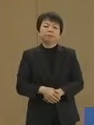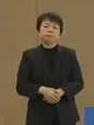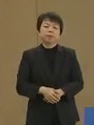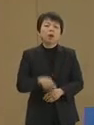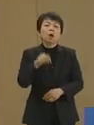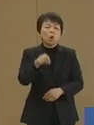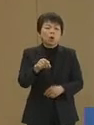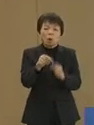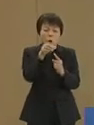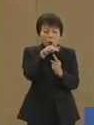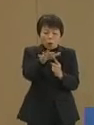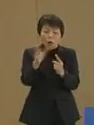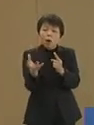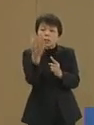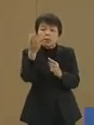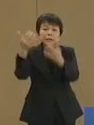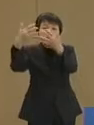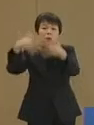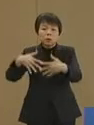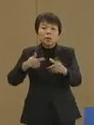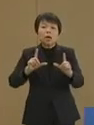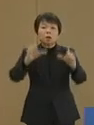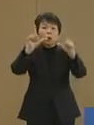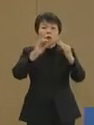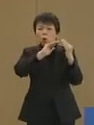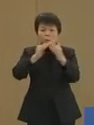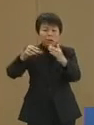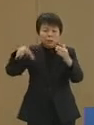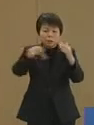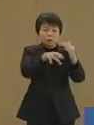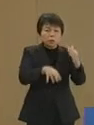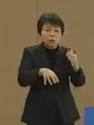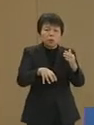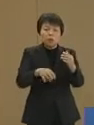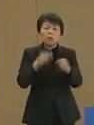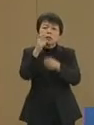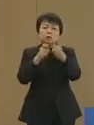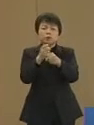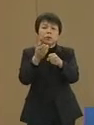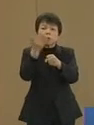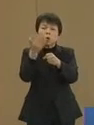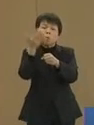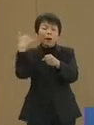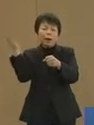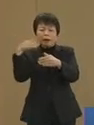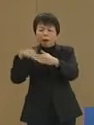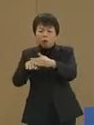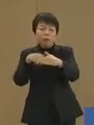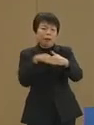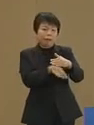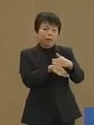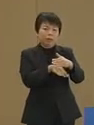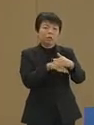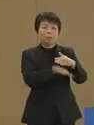これを発生させる装置が東京の 街中に数十年来埋まっています